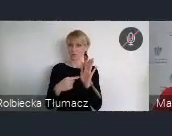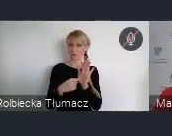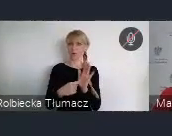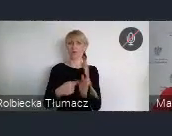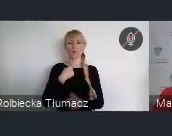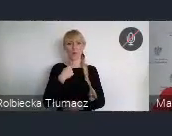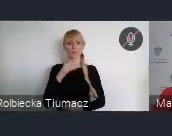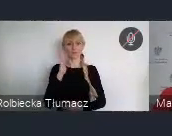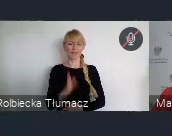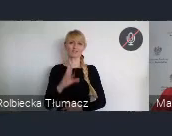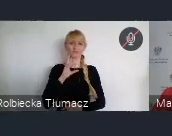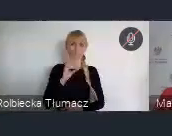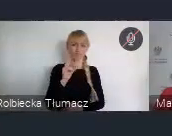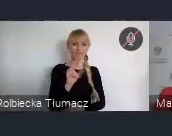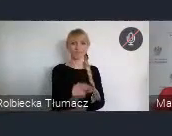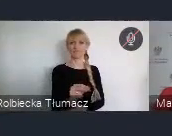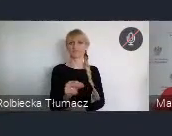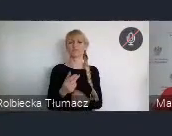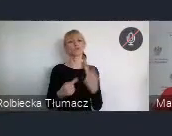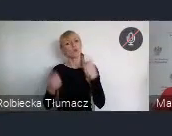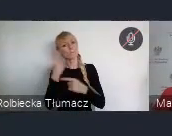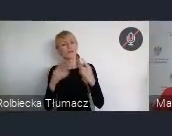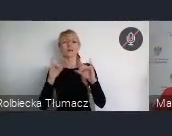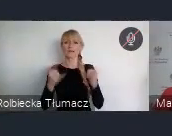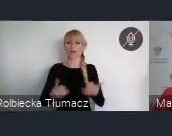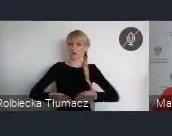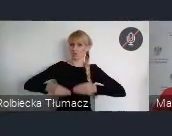ale również działań na rzecz społeczności lokalnych.